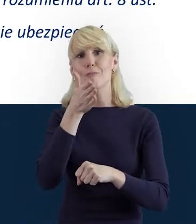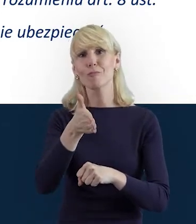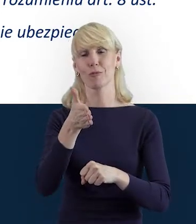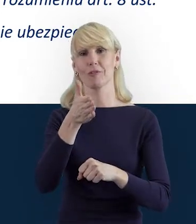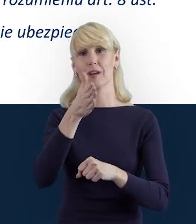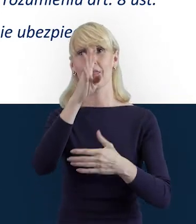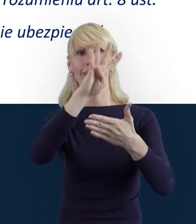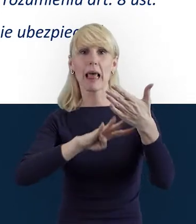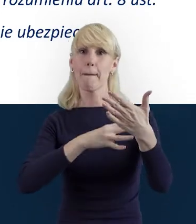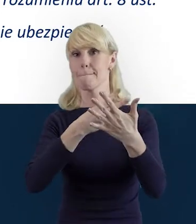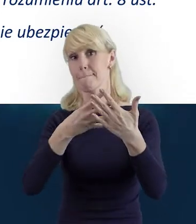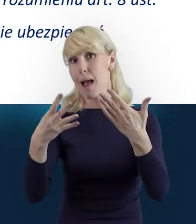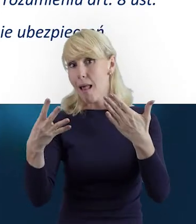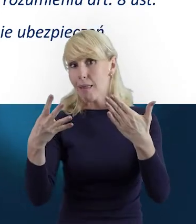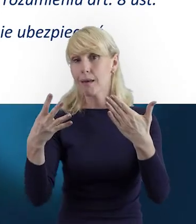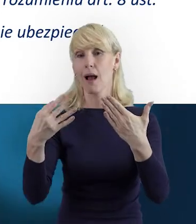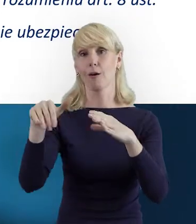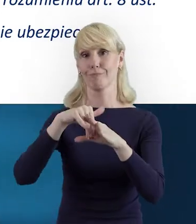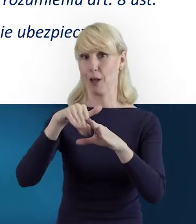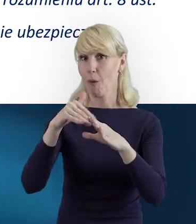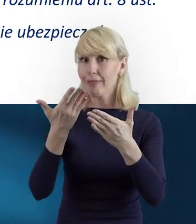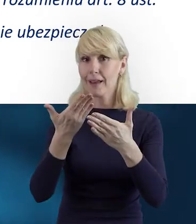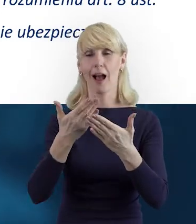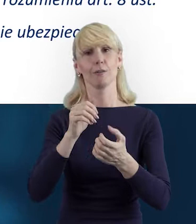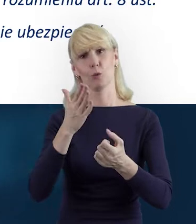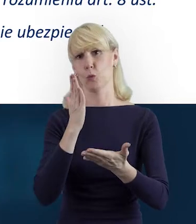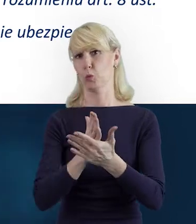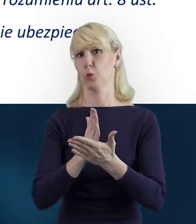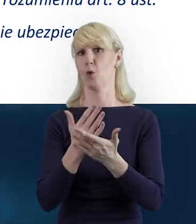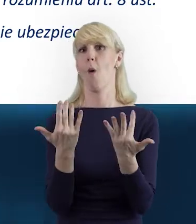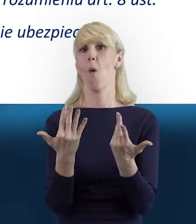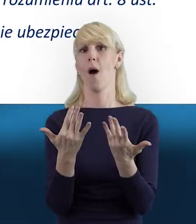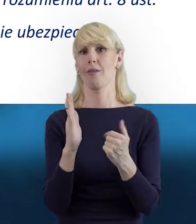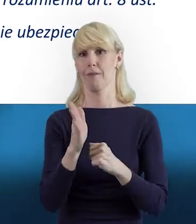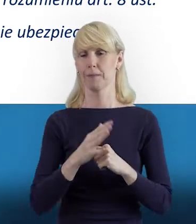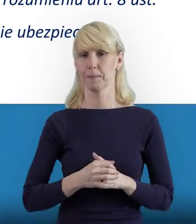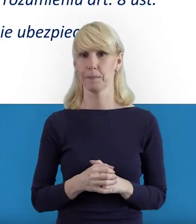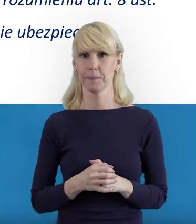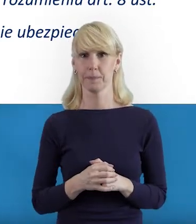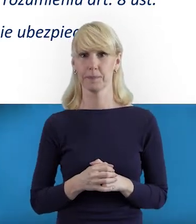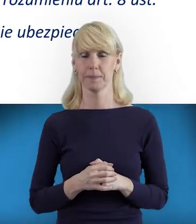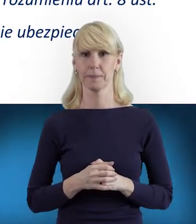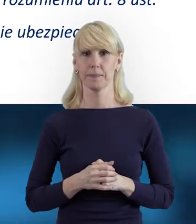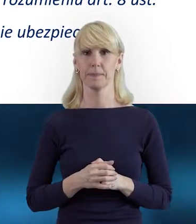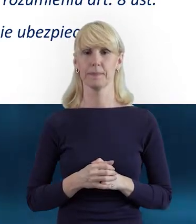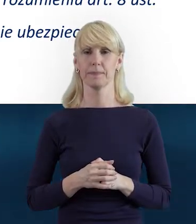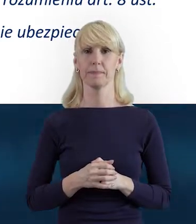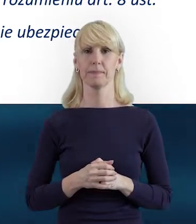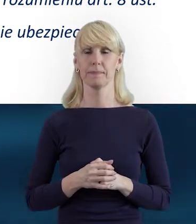tej zakładki w formie tabelki także, nie będzie stanowiło dla nich problemu.